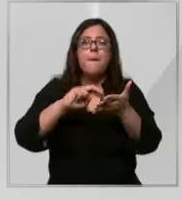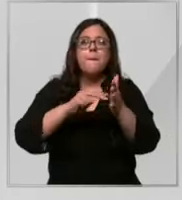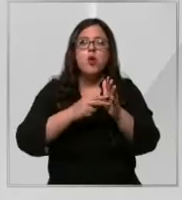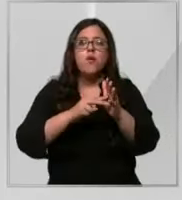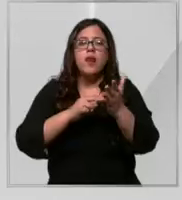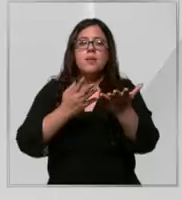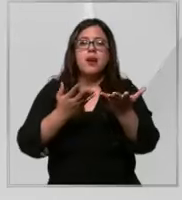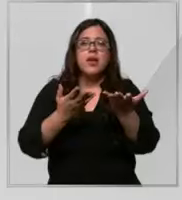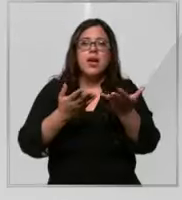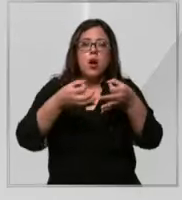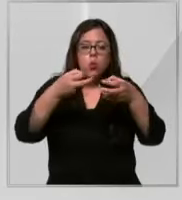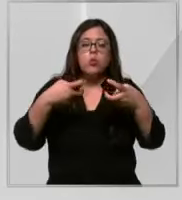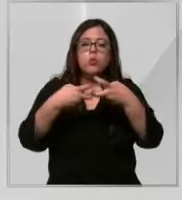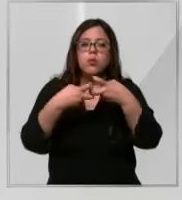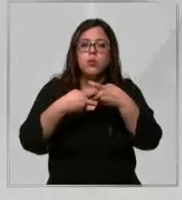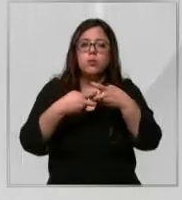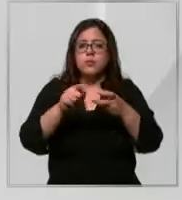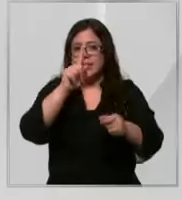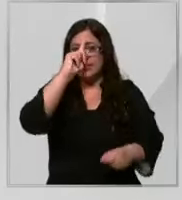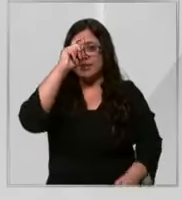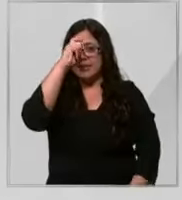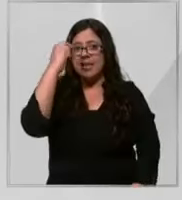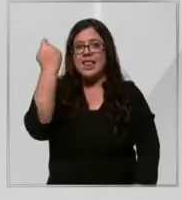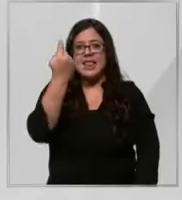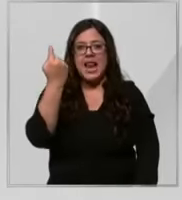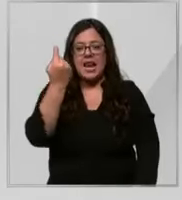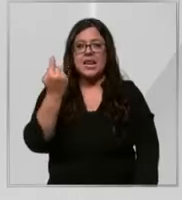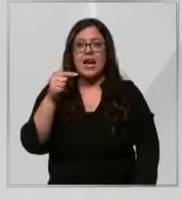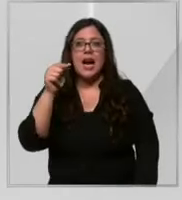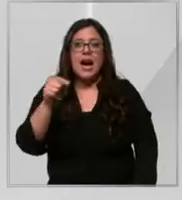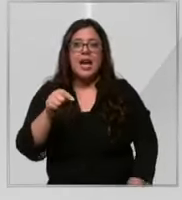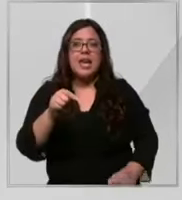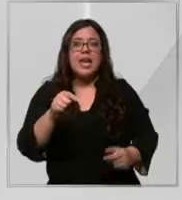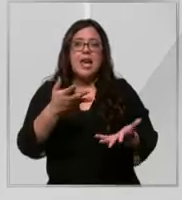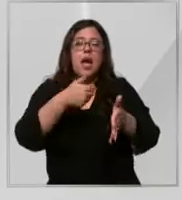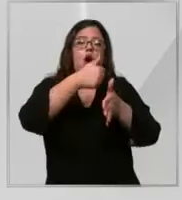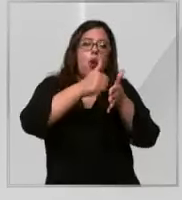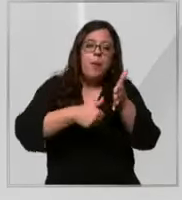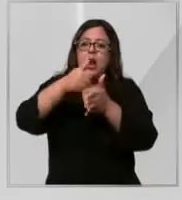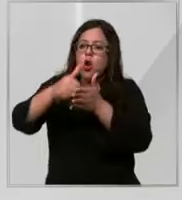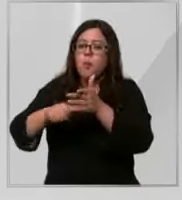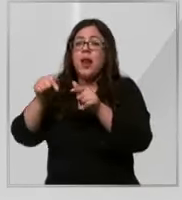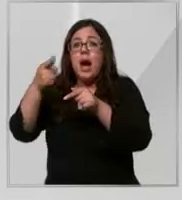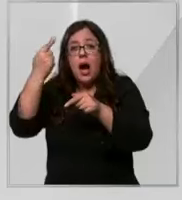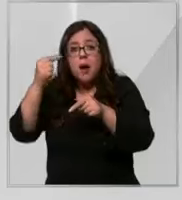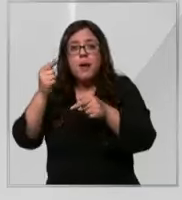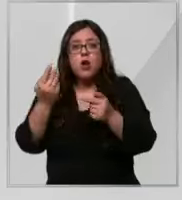sindicatos de la clínica en pabellón no dejan de operar Pero tenemos que improvisar constantemente